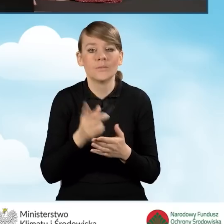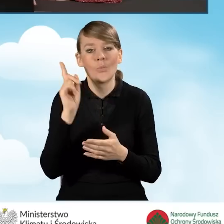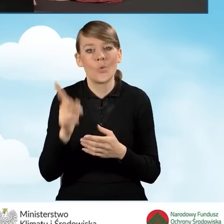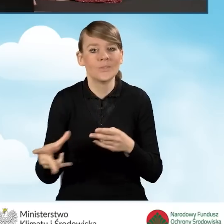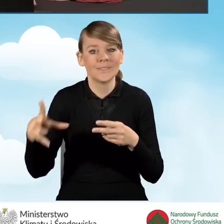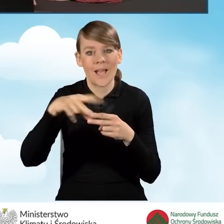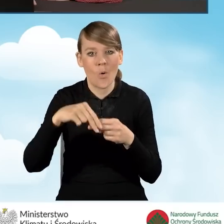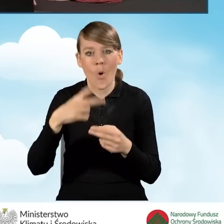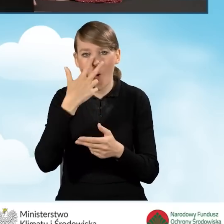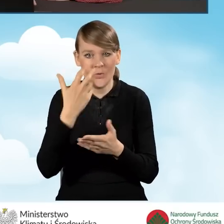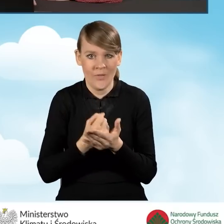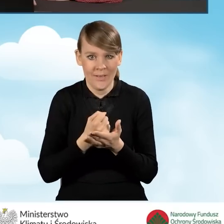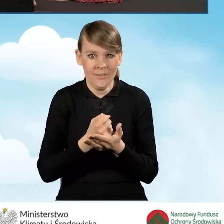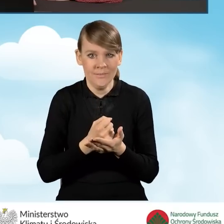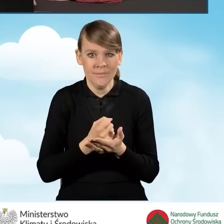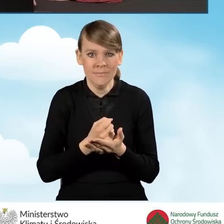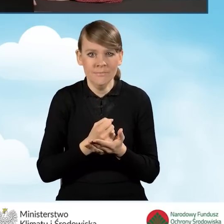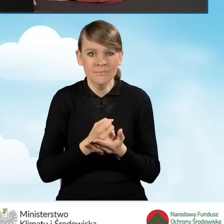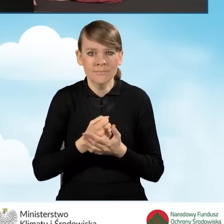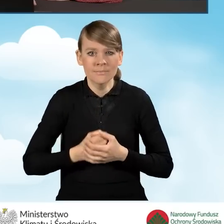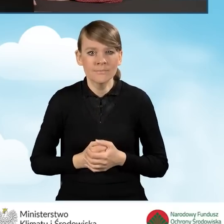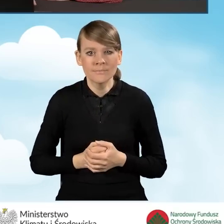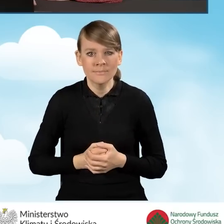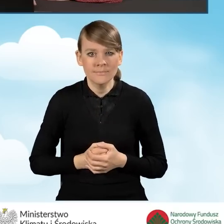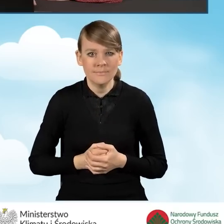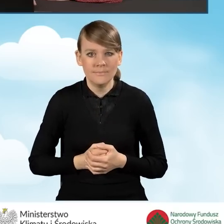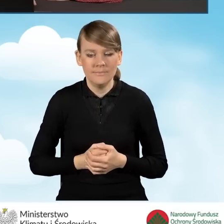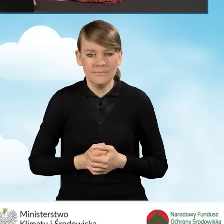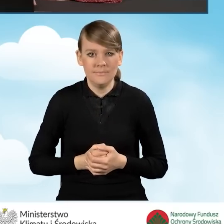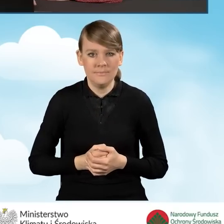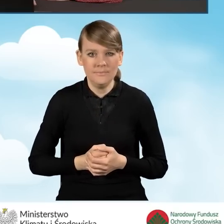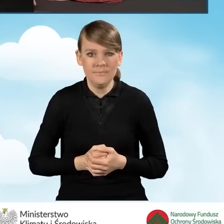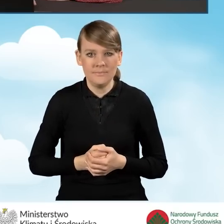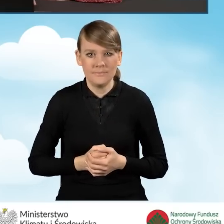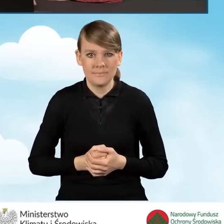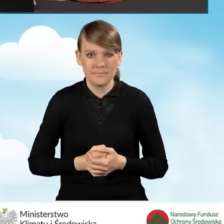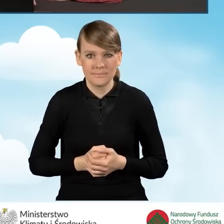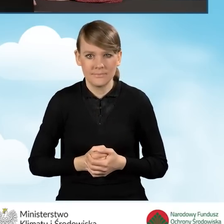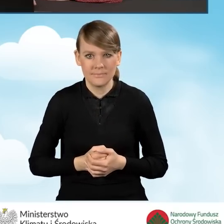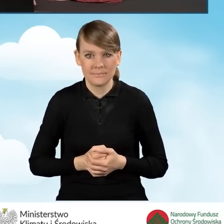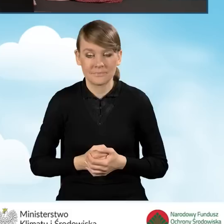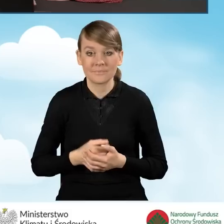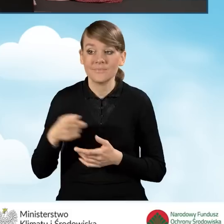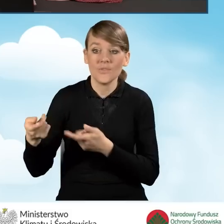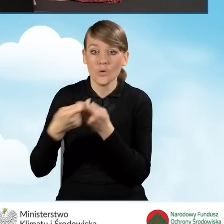załączyć oświadczenie od współwłaścicieli